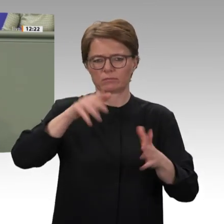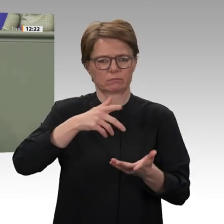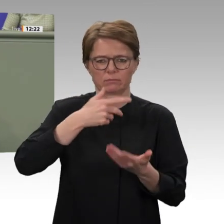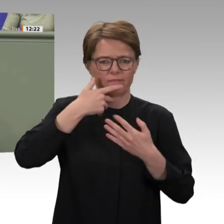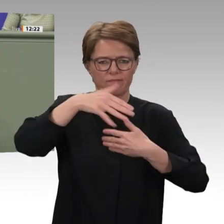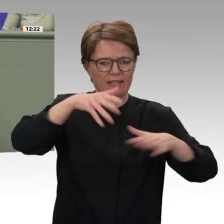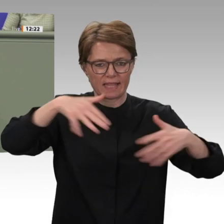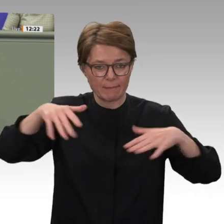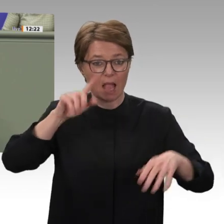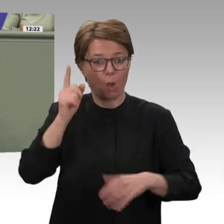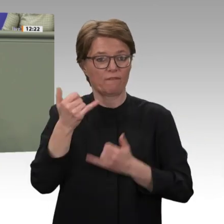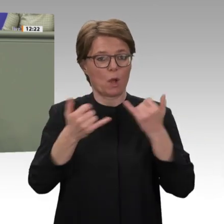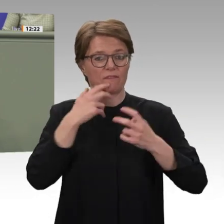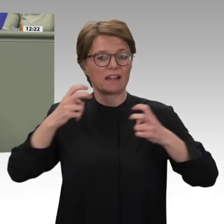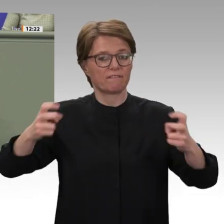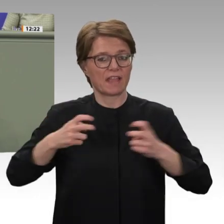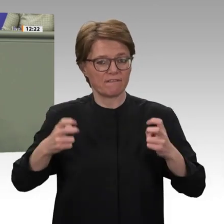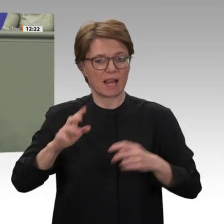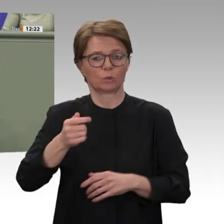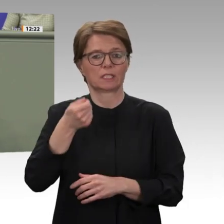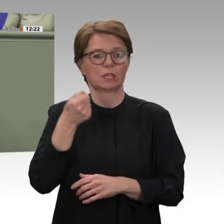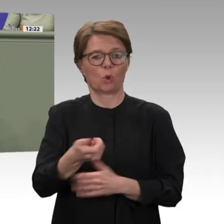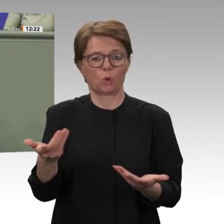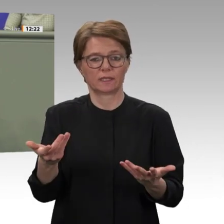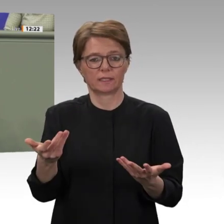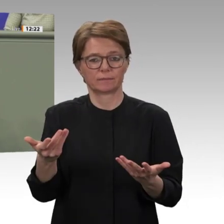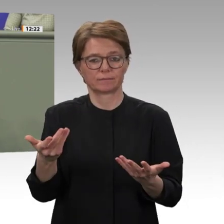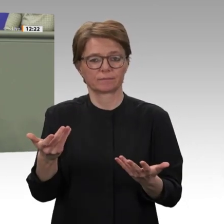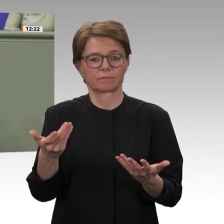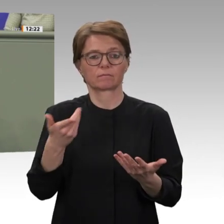Die derzeitige Mission ist in ihrer heutigen Größe nicht mehr mit den Anfangsjahren